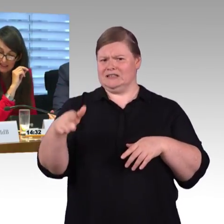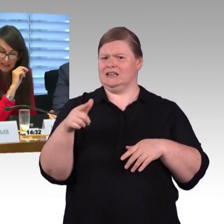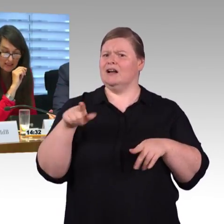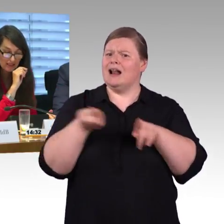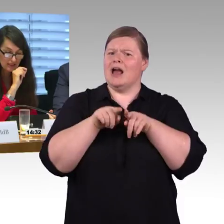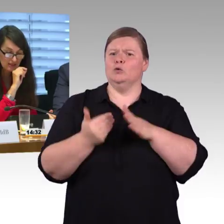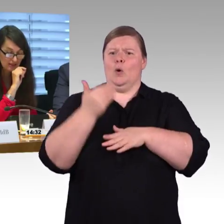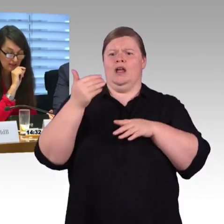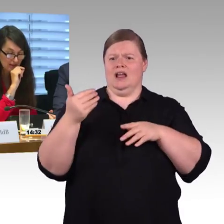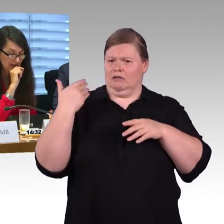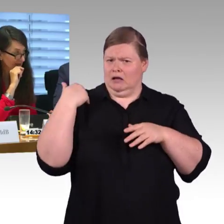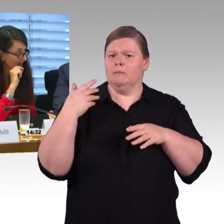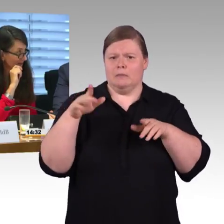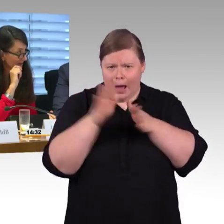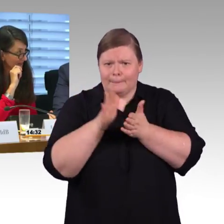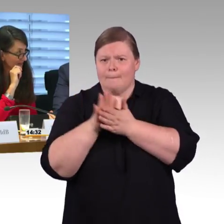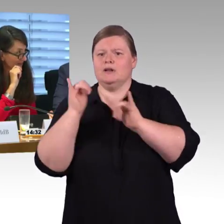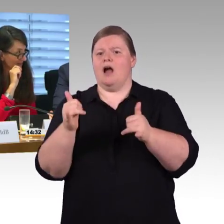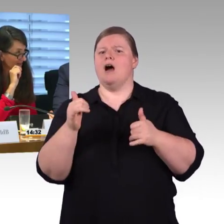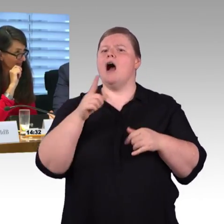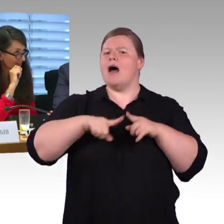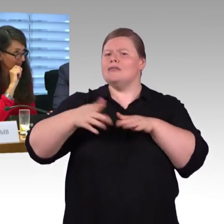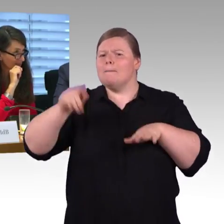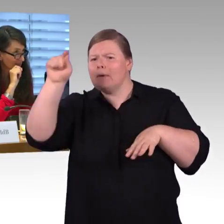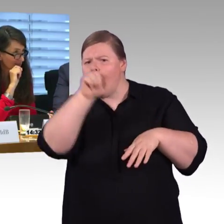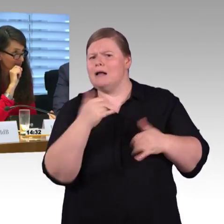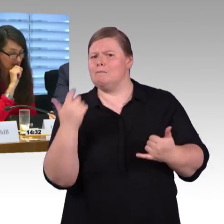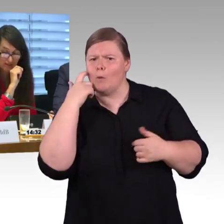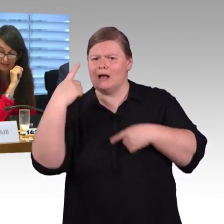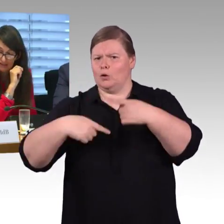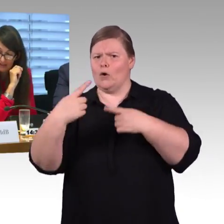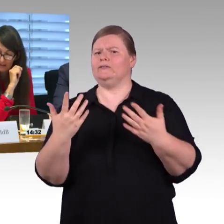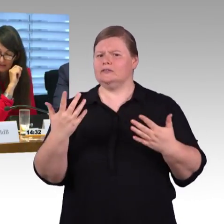in Deutschland mindestens einmal damit ausstattet, und mit welchem Investitionsaufwand rechnen Sie und der vierte Punkt…